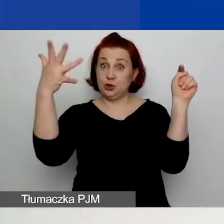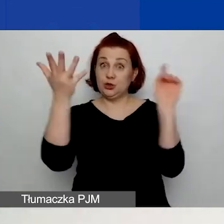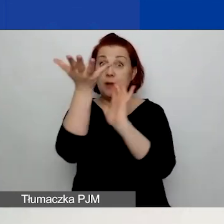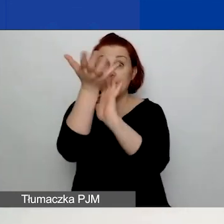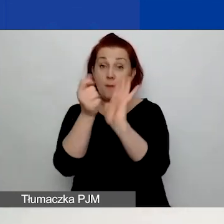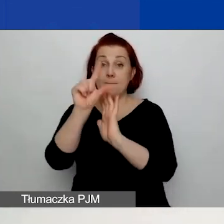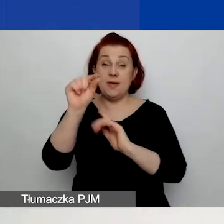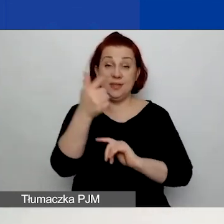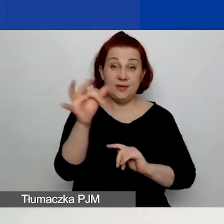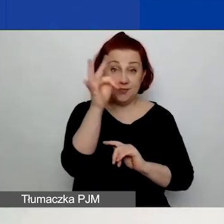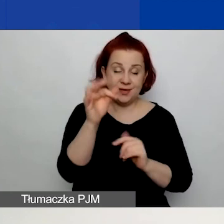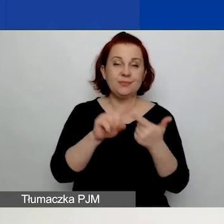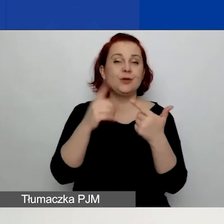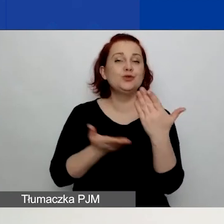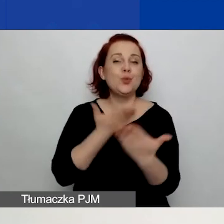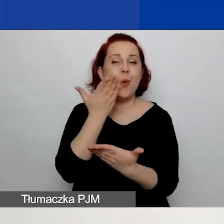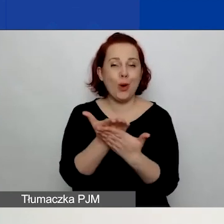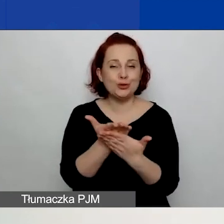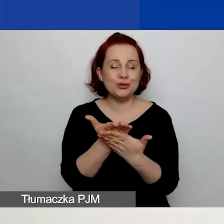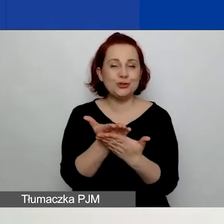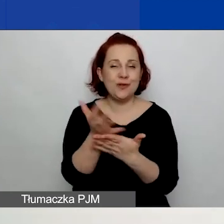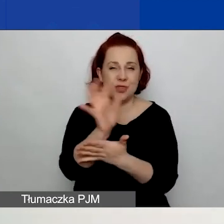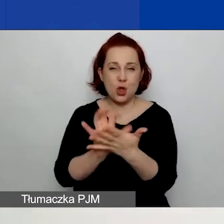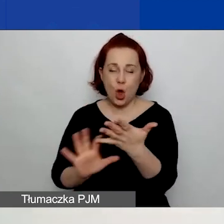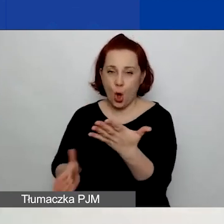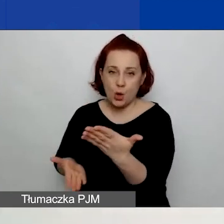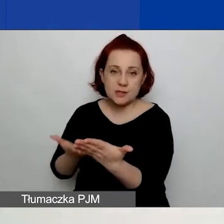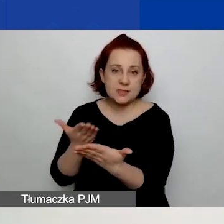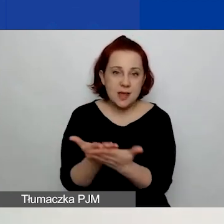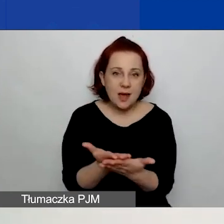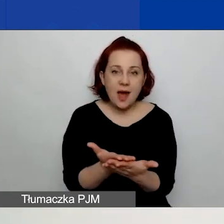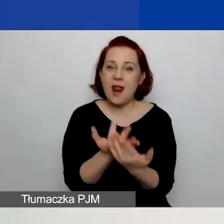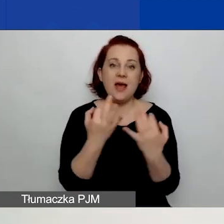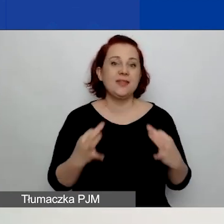złożenia wniosku, ale w tej chwili ten przycisk nie jest aktywny,